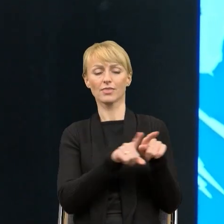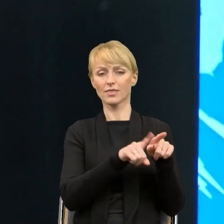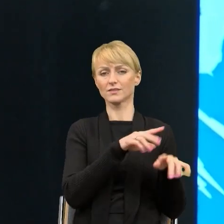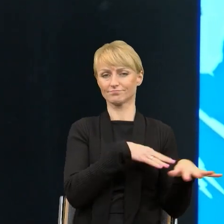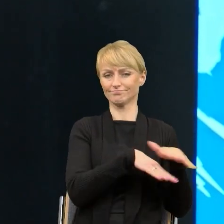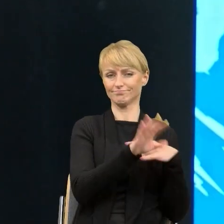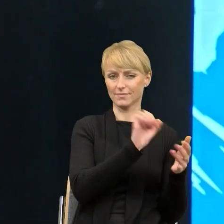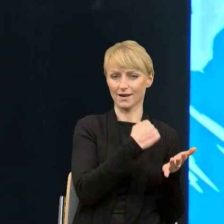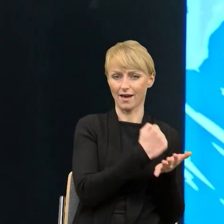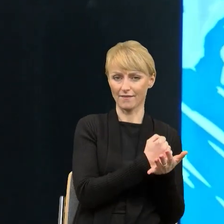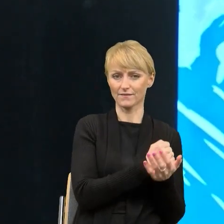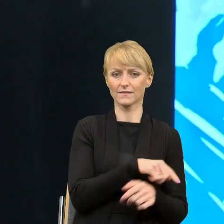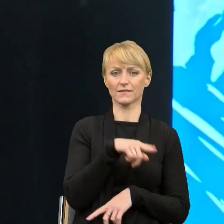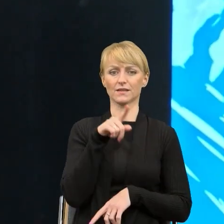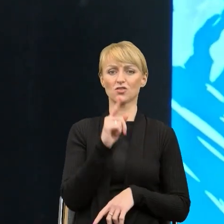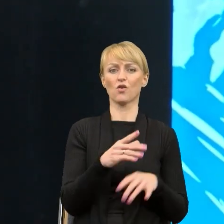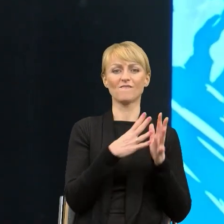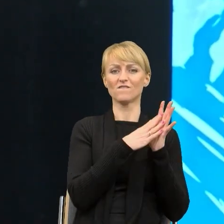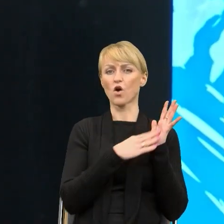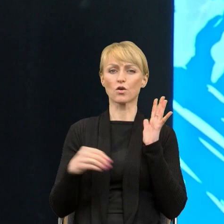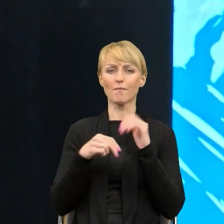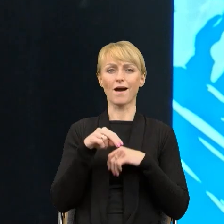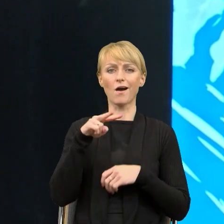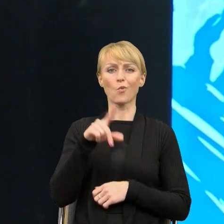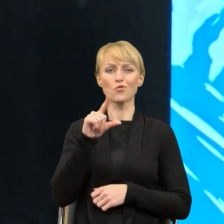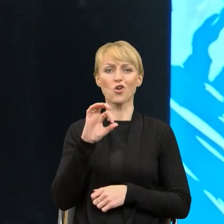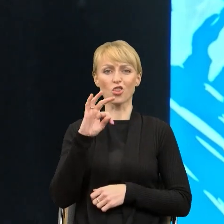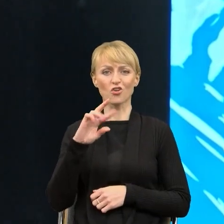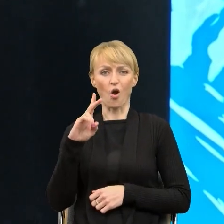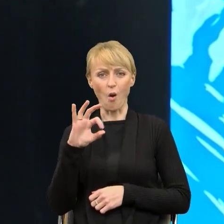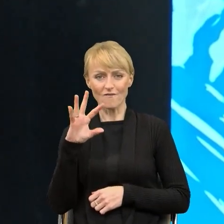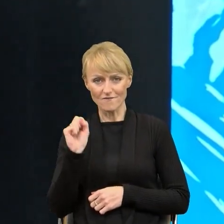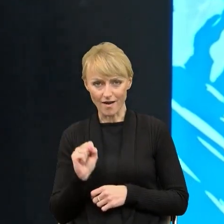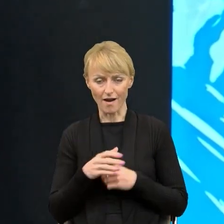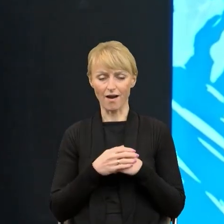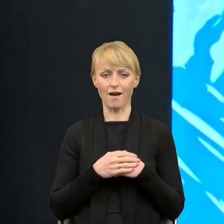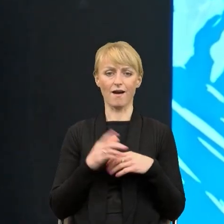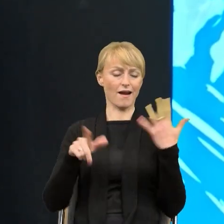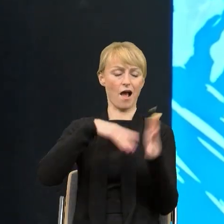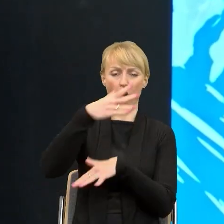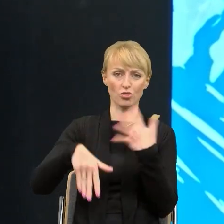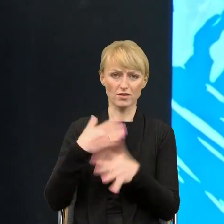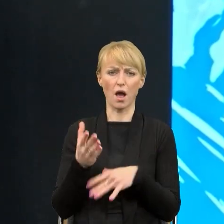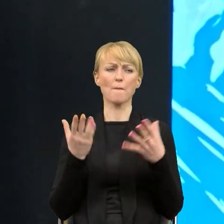że to forma użytkowa, nieprecyzyjna, chaotyczna i po co zmieniać coś, co do tej pory dobrze funkcjonowało.